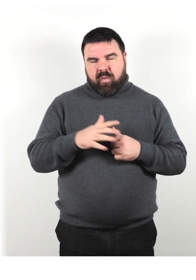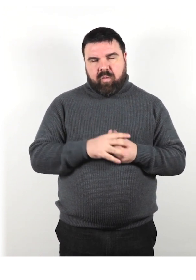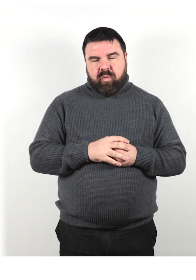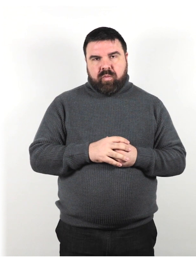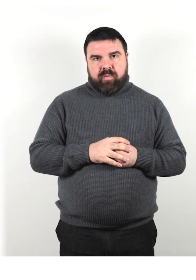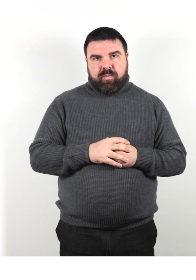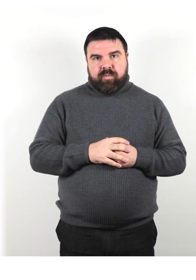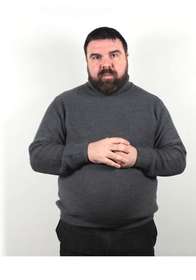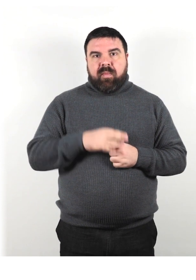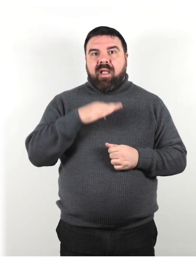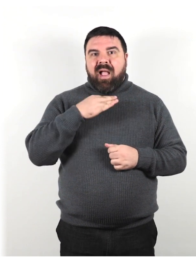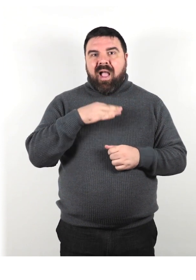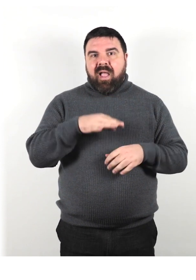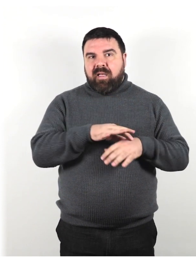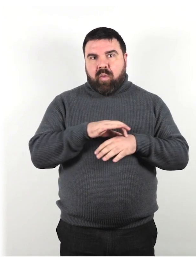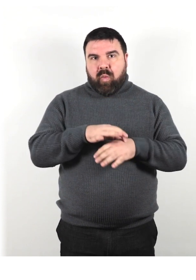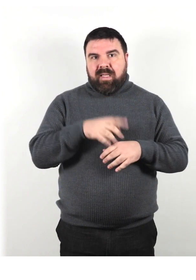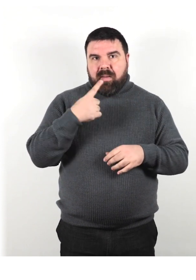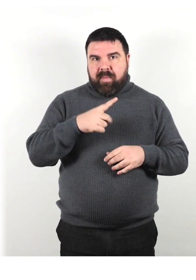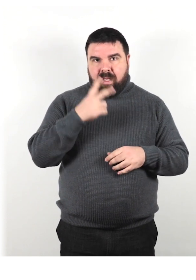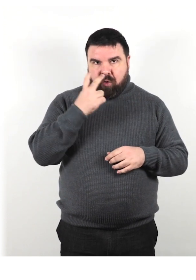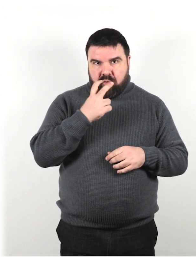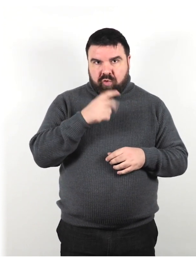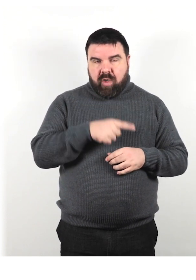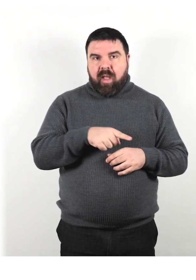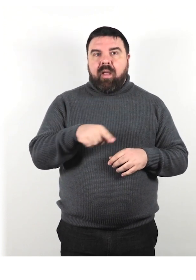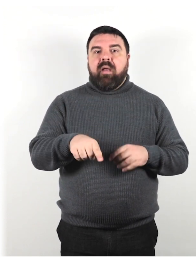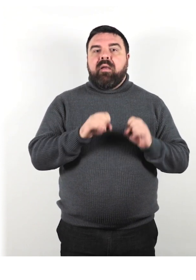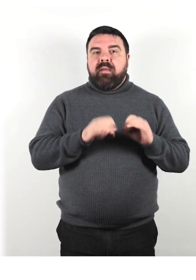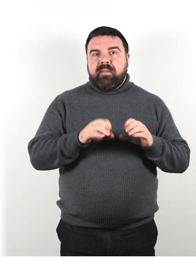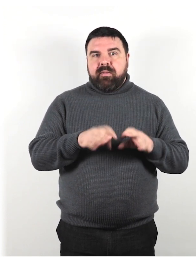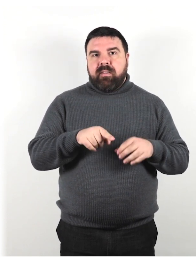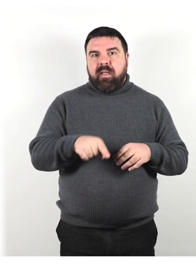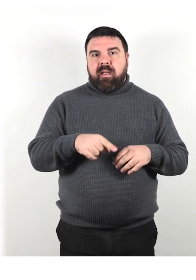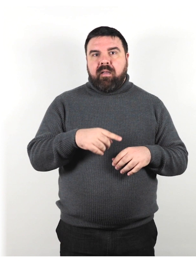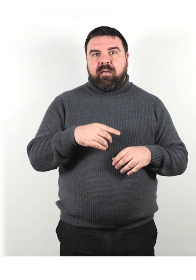Ai cani guida per ciechi è stata insegnata la “disobbedienza intelligente”